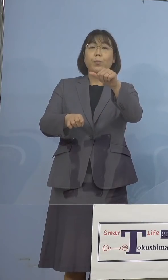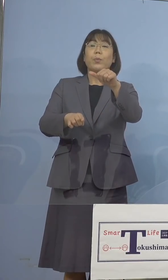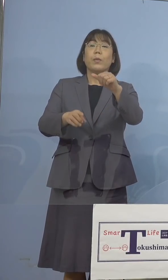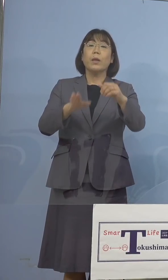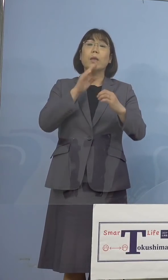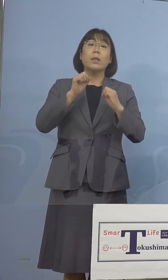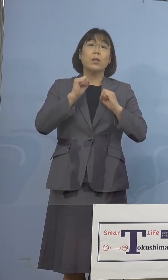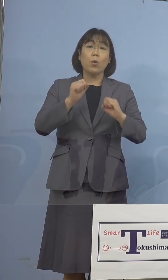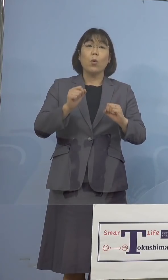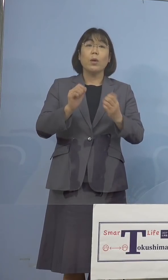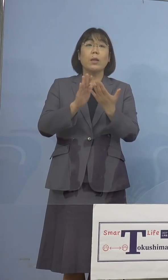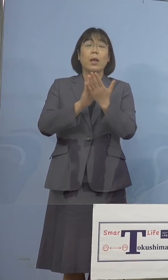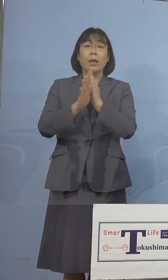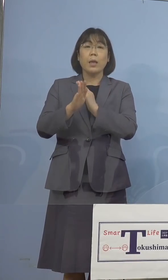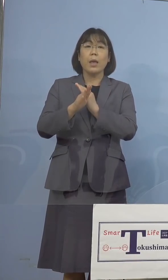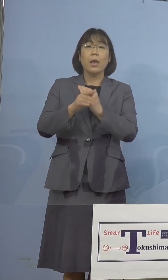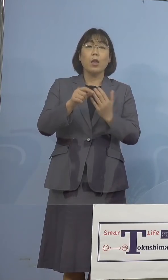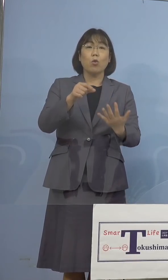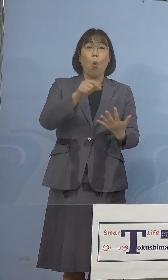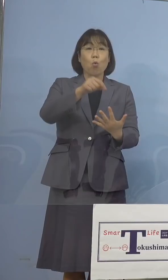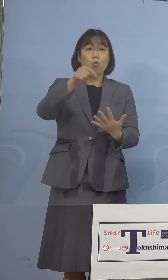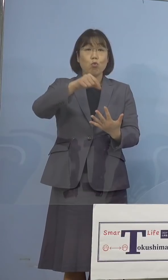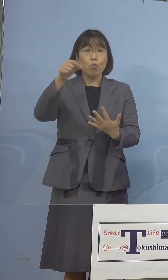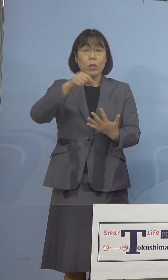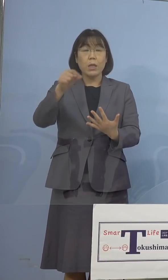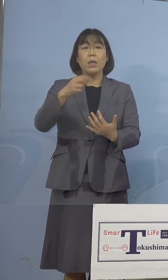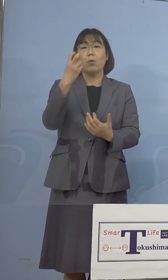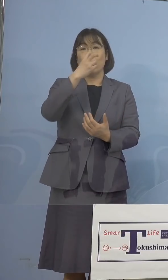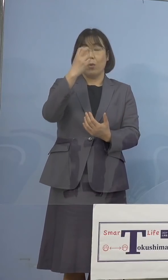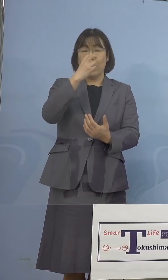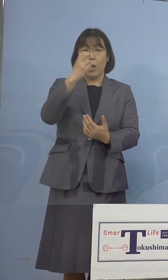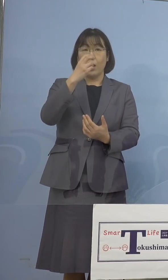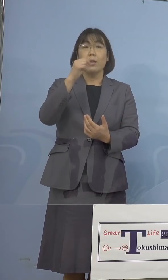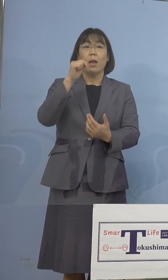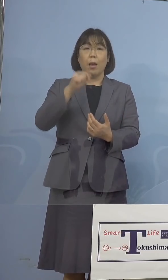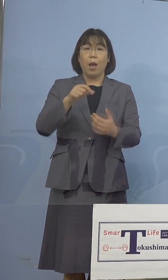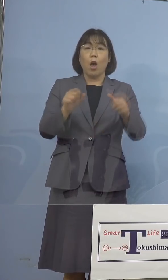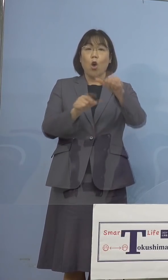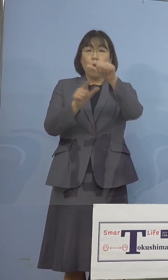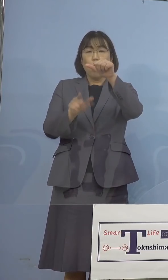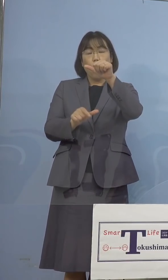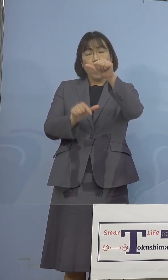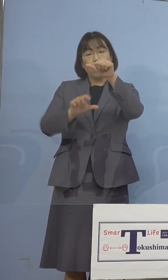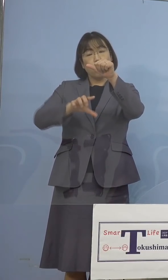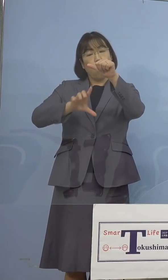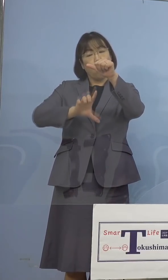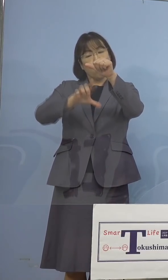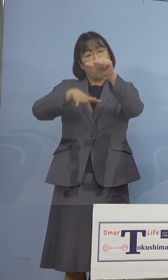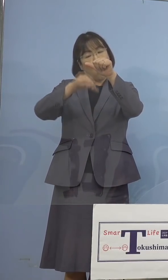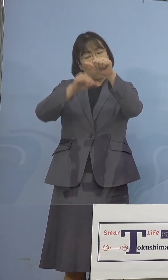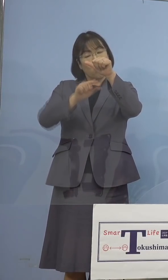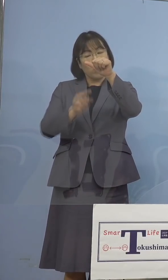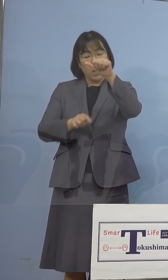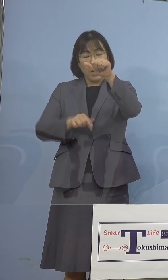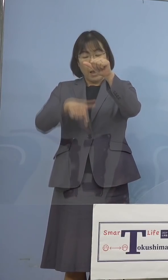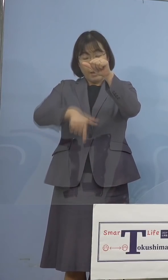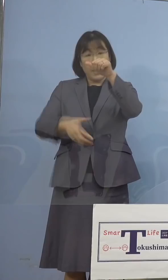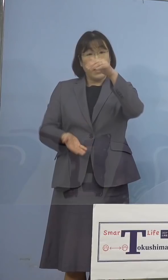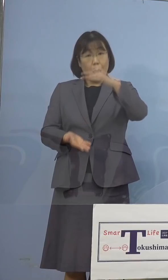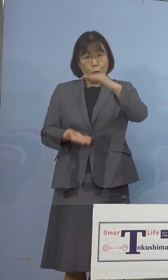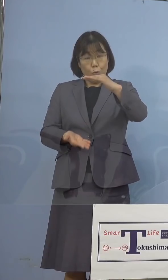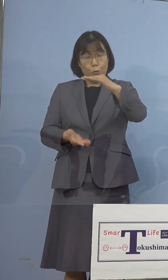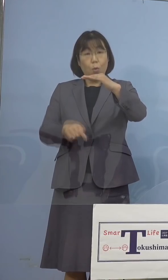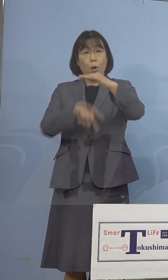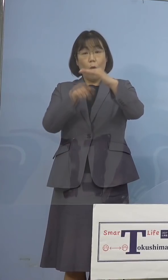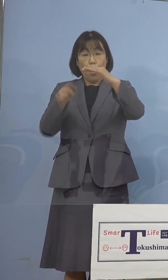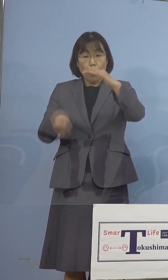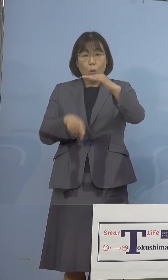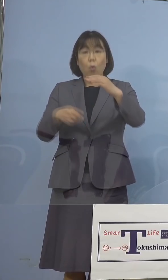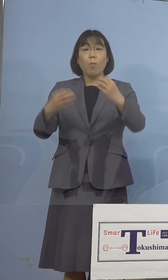県のスクリーニング検査について、 5月上旬から下旬に発症をされた